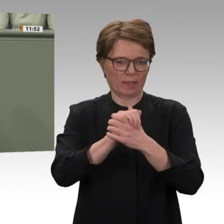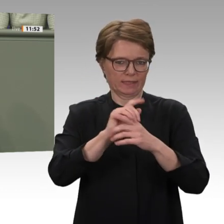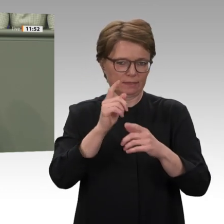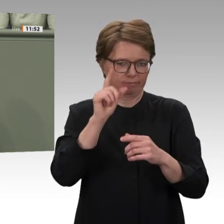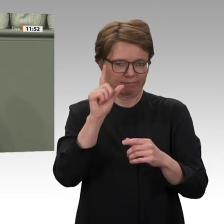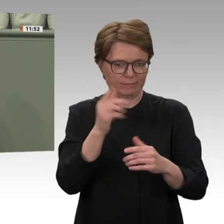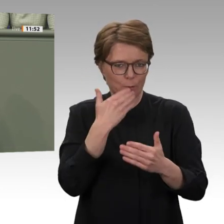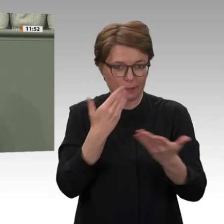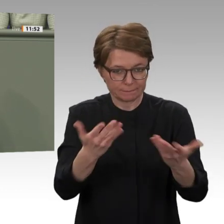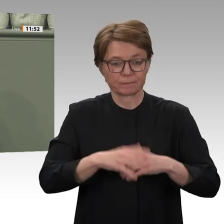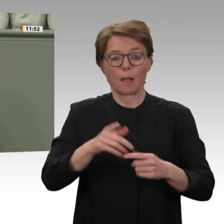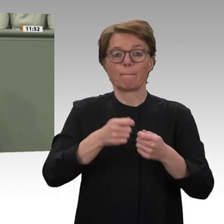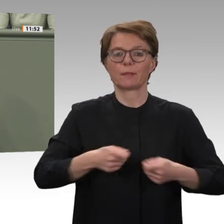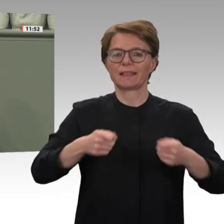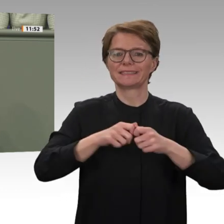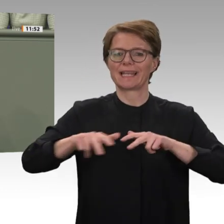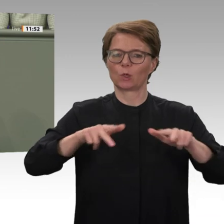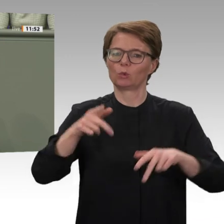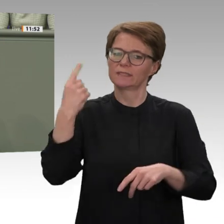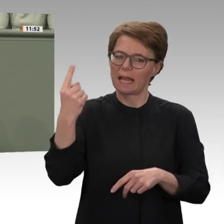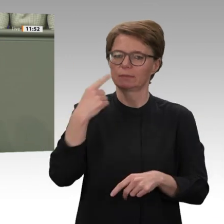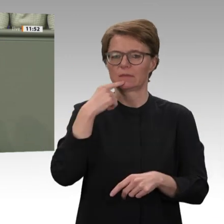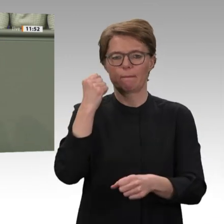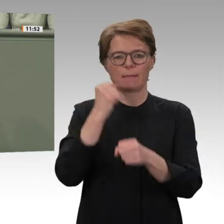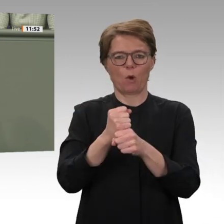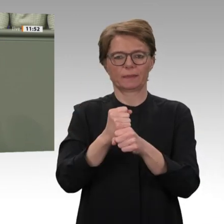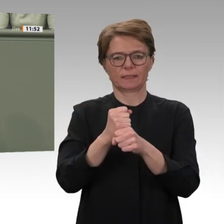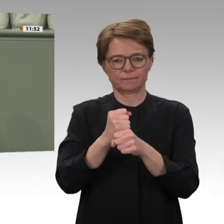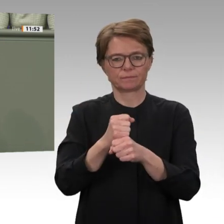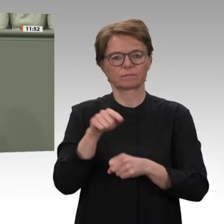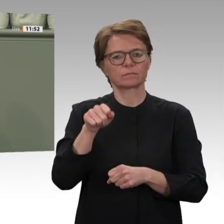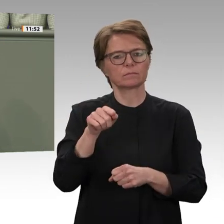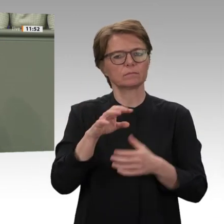im Dezember eskalierte die Lage im Westen der Provinz. Milizionäre der Rapid